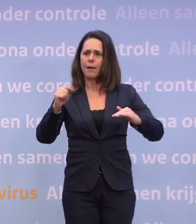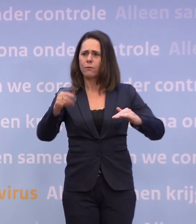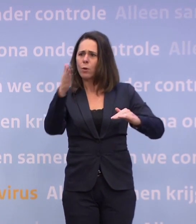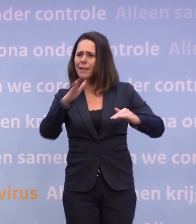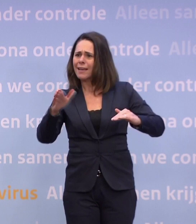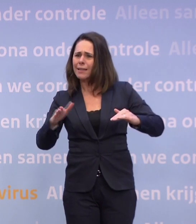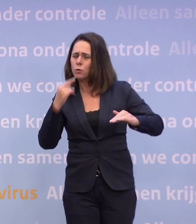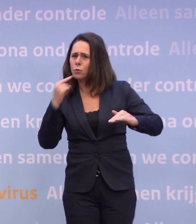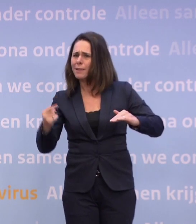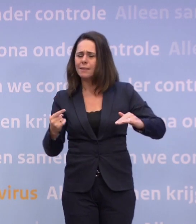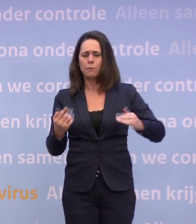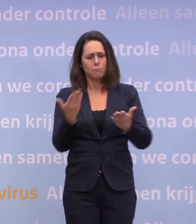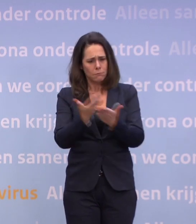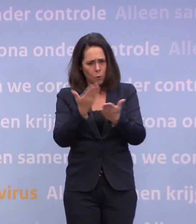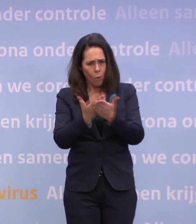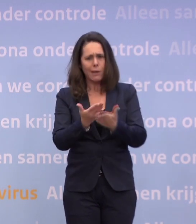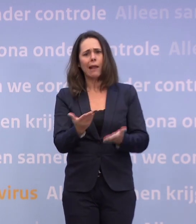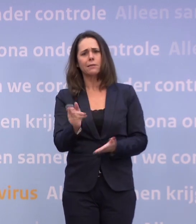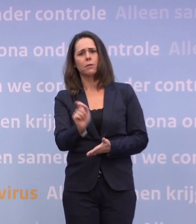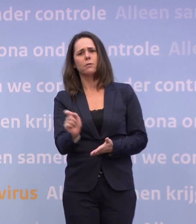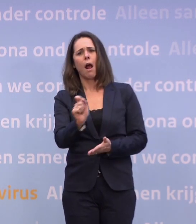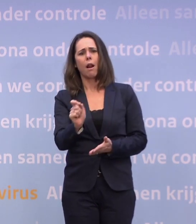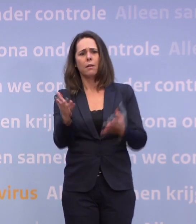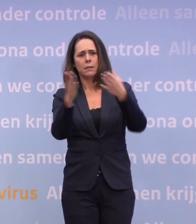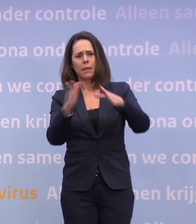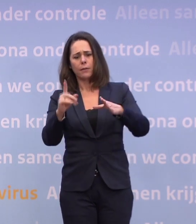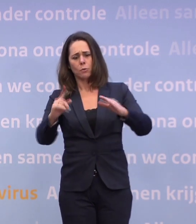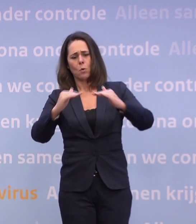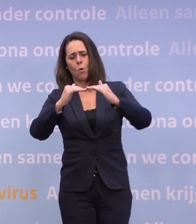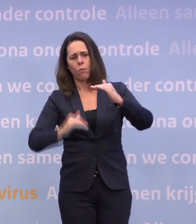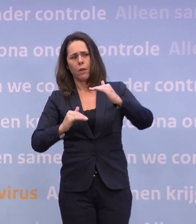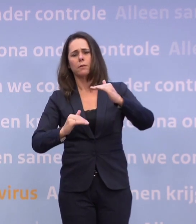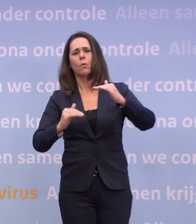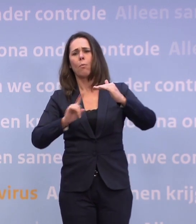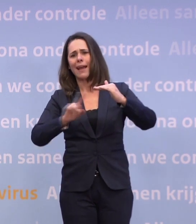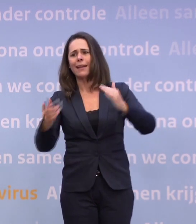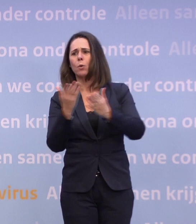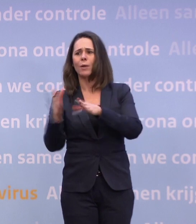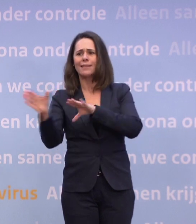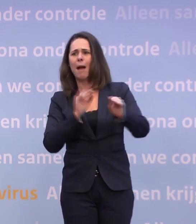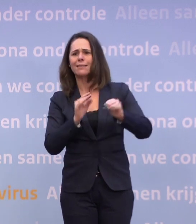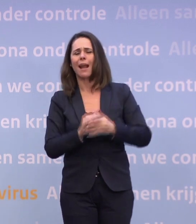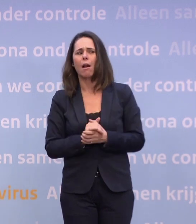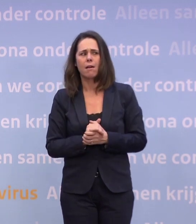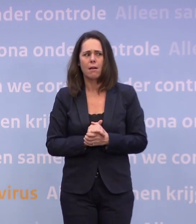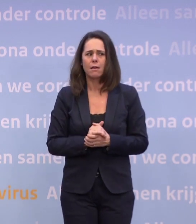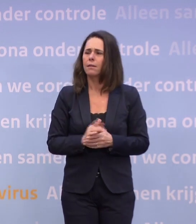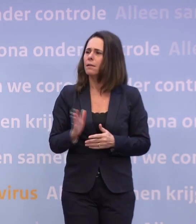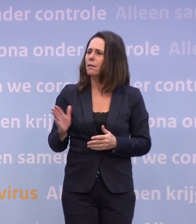Een concreet getal waar we onder moeten zitten met Kerstmis... ...om geen maatregelen te krijgen. Nou, wat ik zeg, is... wat ik net heb uitgelegd...